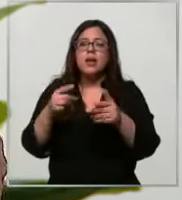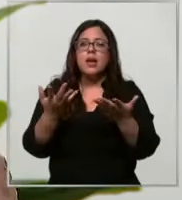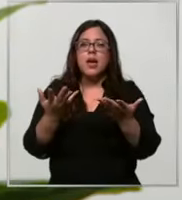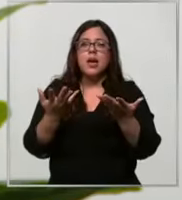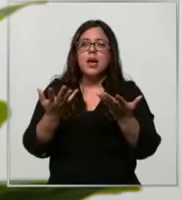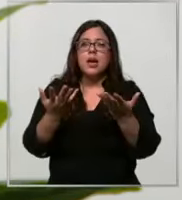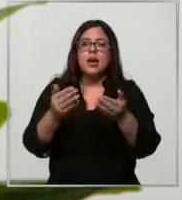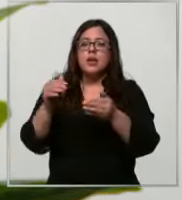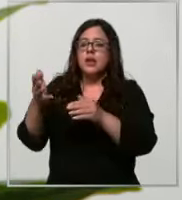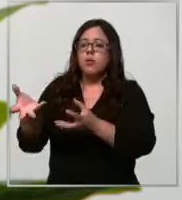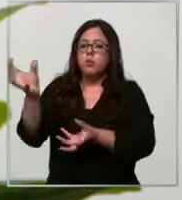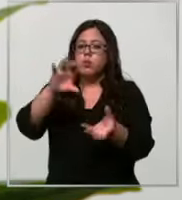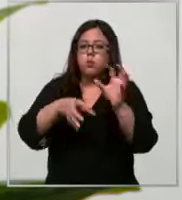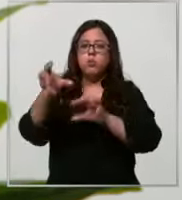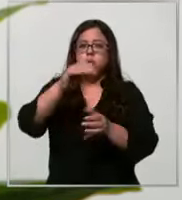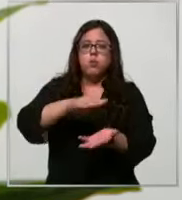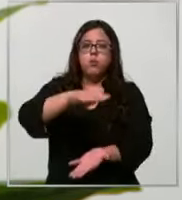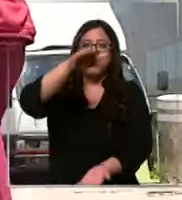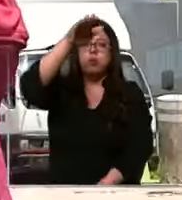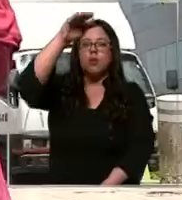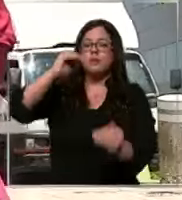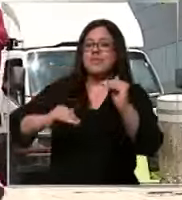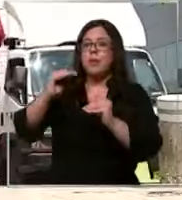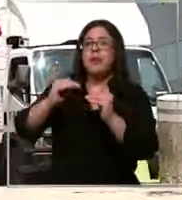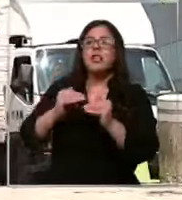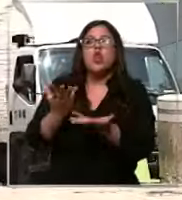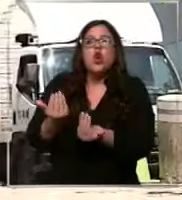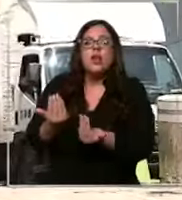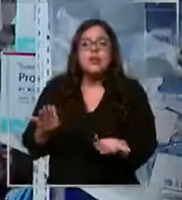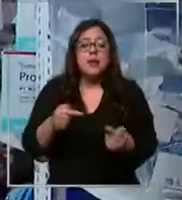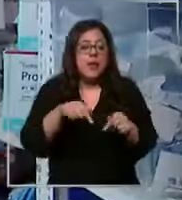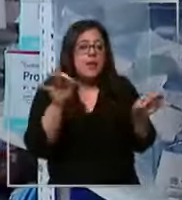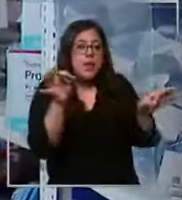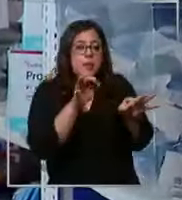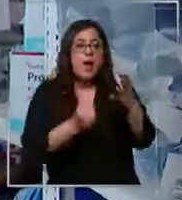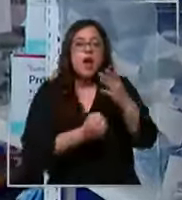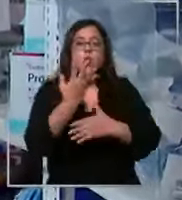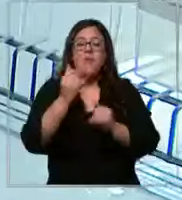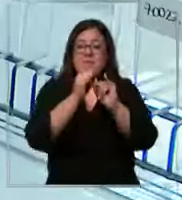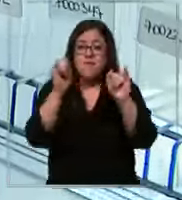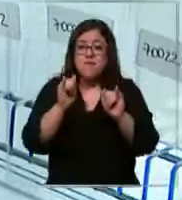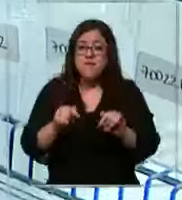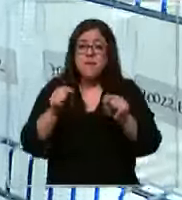de acuerdo a nuestros históricos de consumo explican que este nuevo mecanismo garantizaría